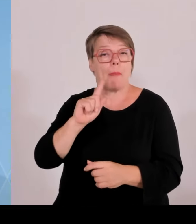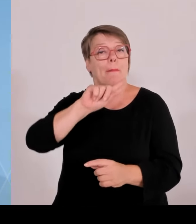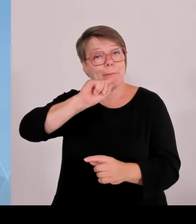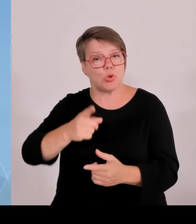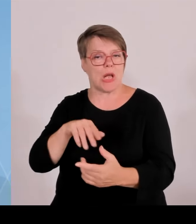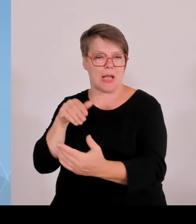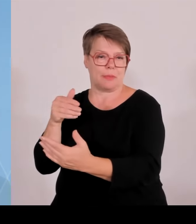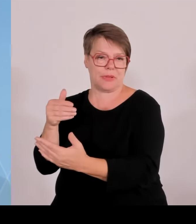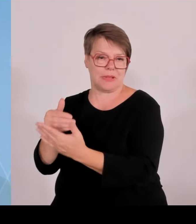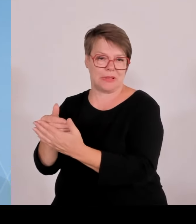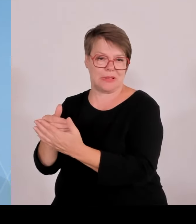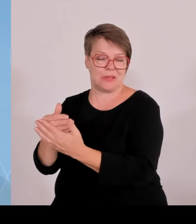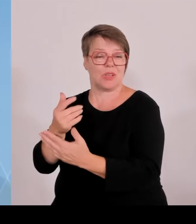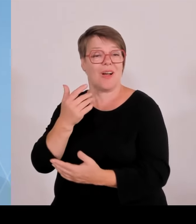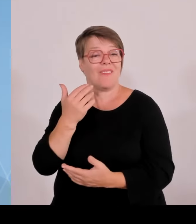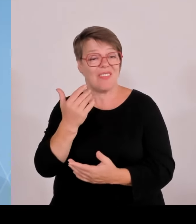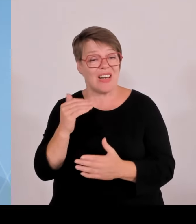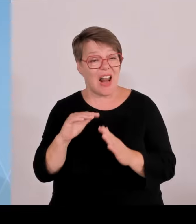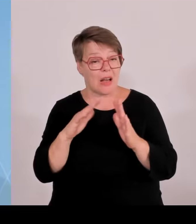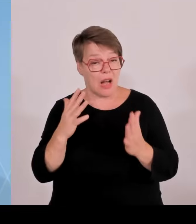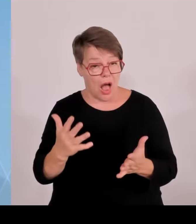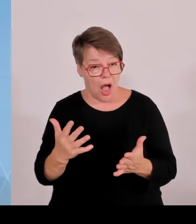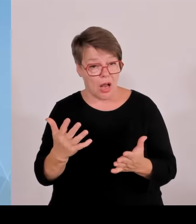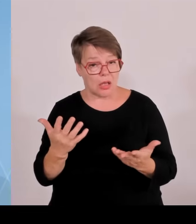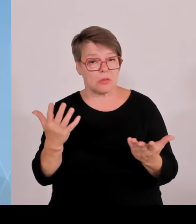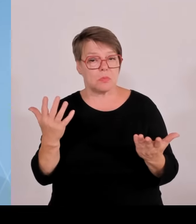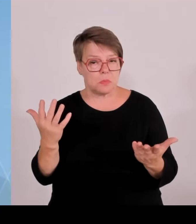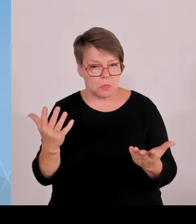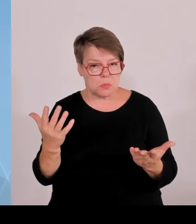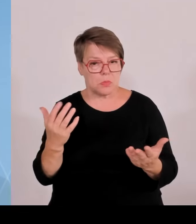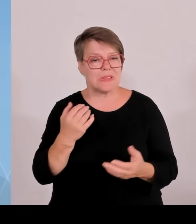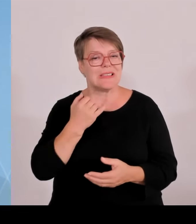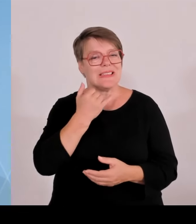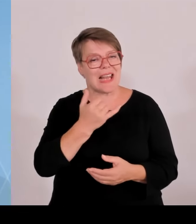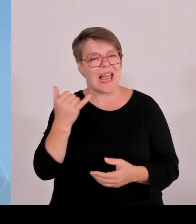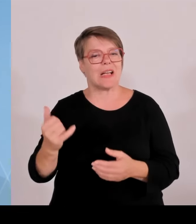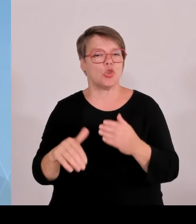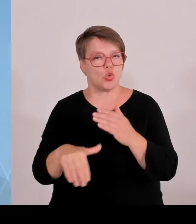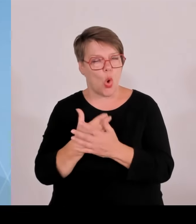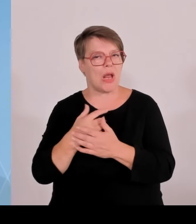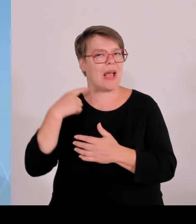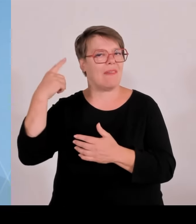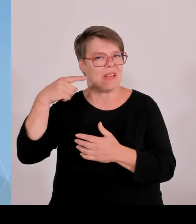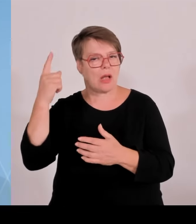Hektar PI mal Daumen in der Größe hat. Wie gesagt von der baulichen Ausführung abhängig agri PV ist etwas